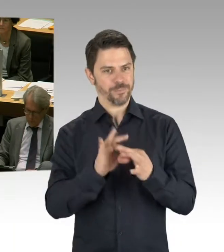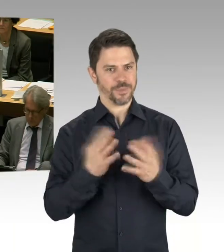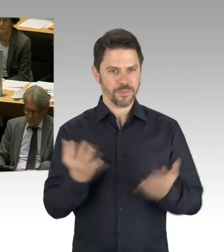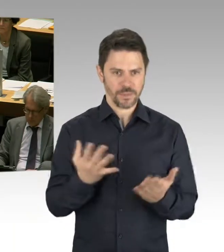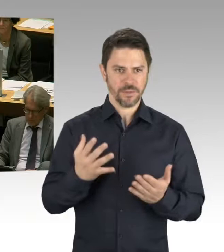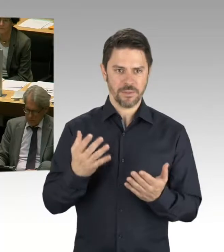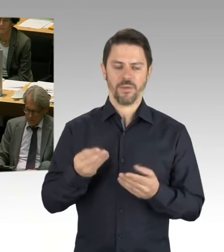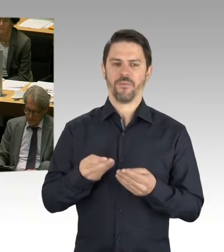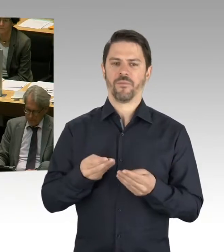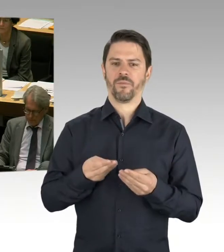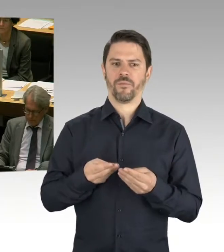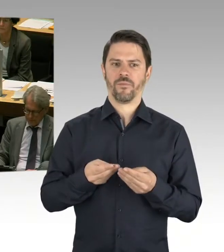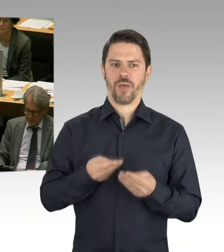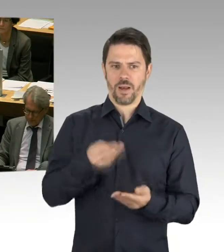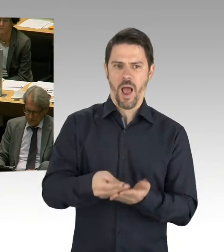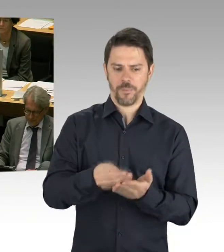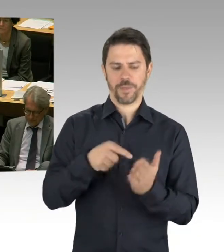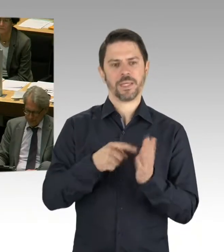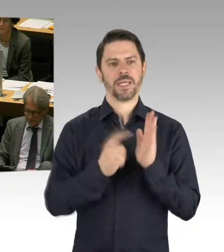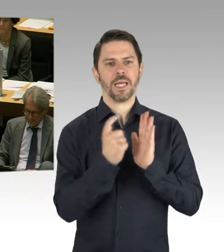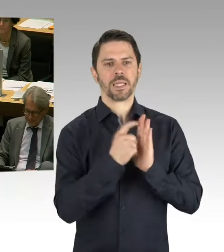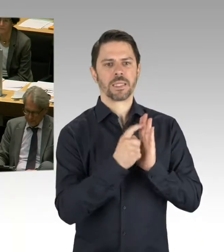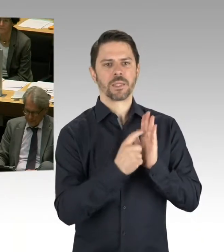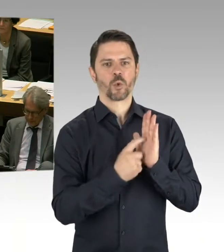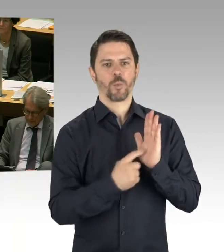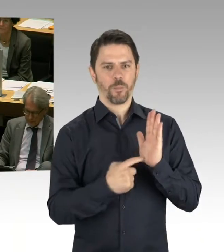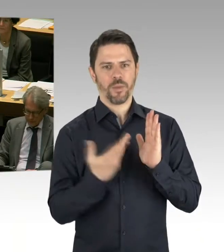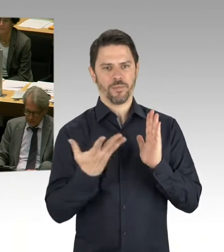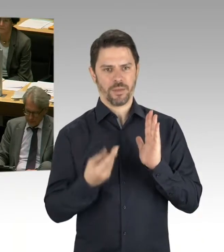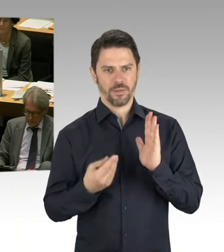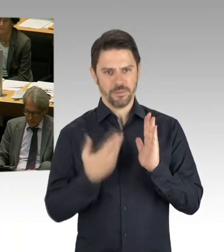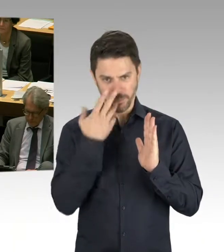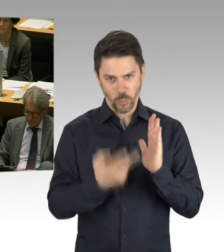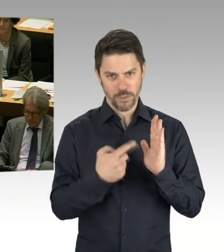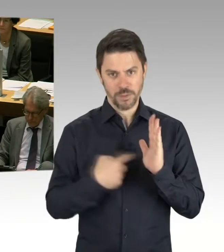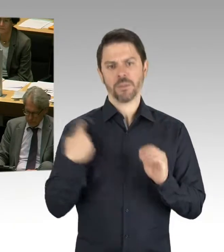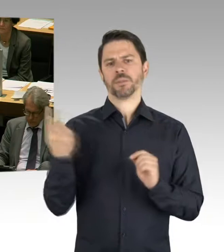und wo die Problemlagen gesehen werden. Also, es hat sich viel getan, aber es ist einfach auch noch viel zu tun.